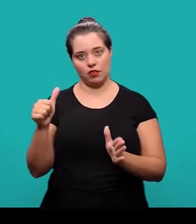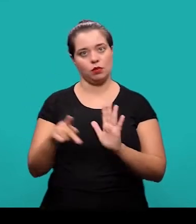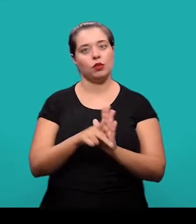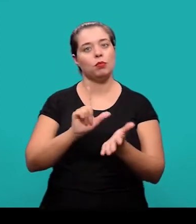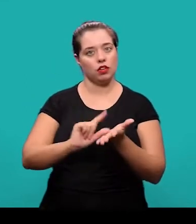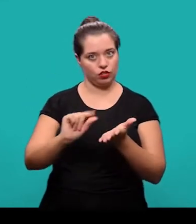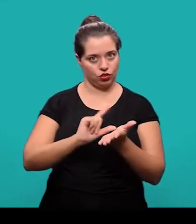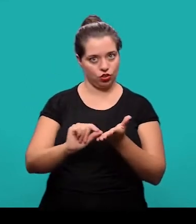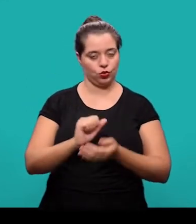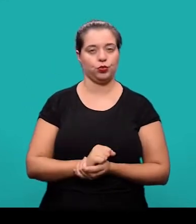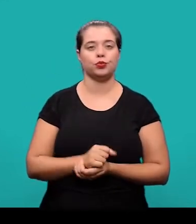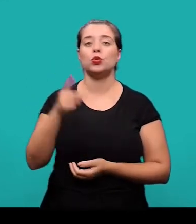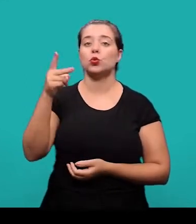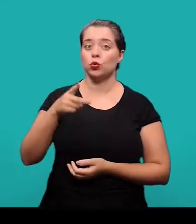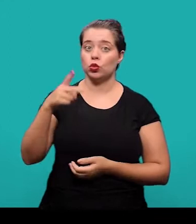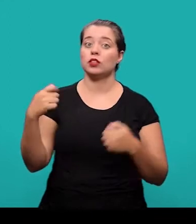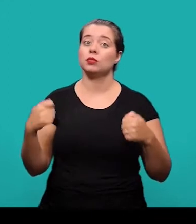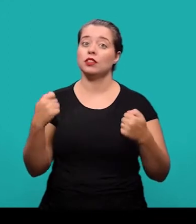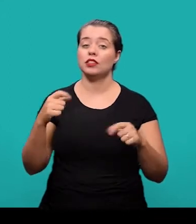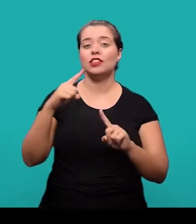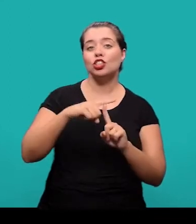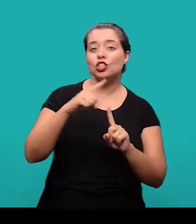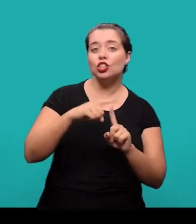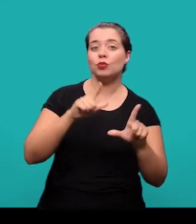o título e o subtítulo devem ser diferenciados tipograficamente